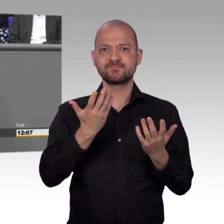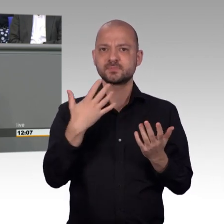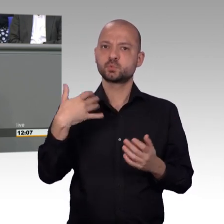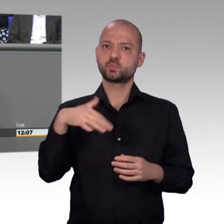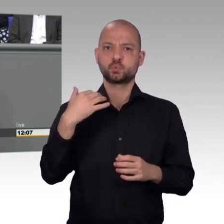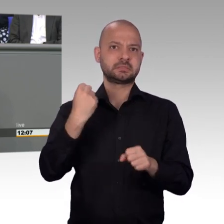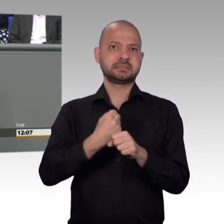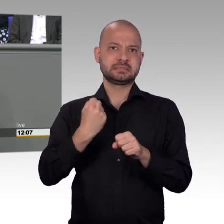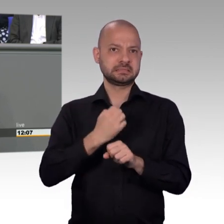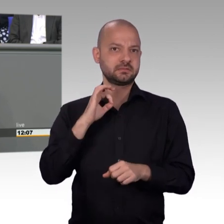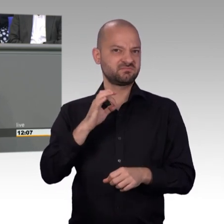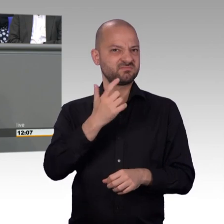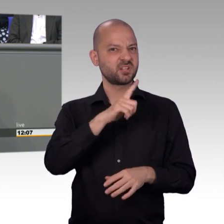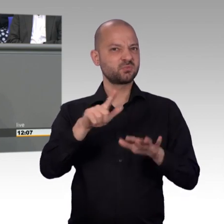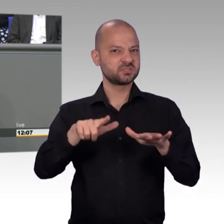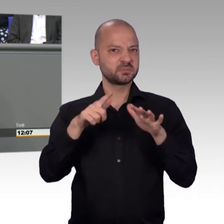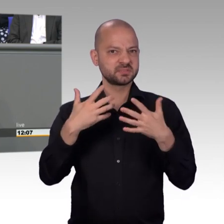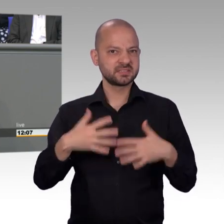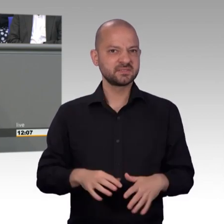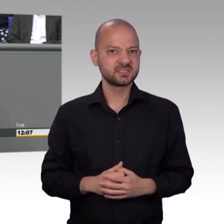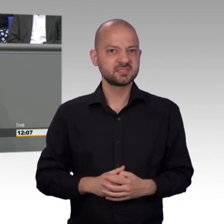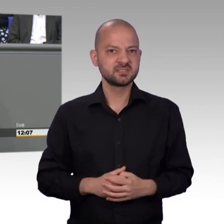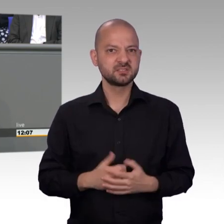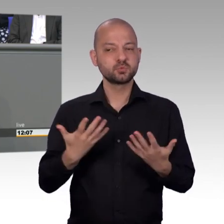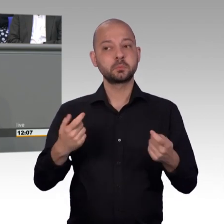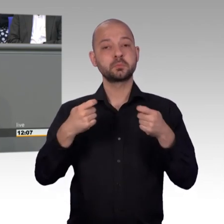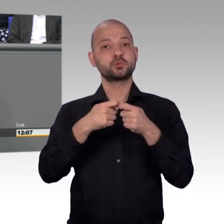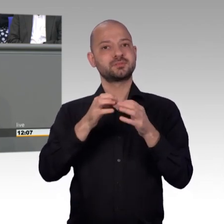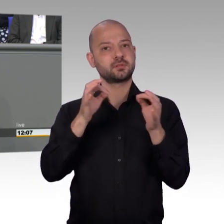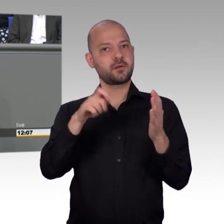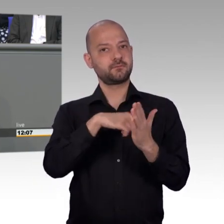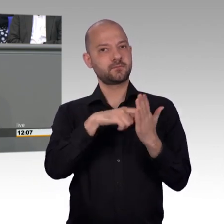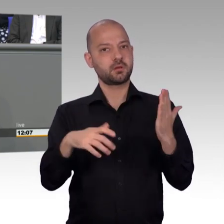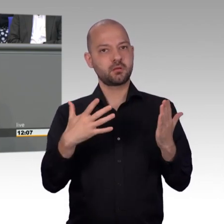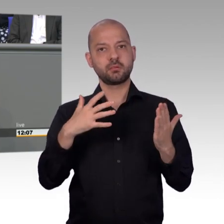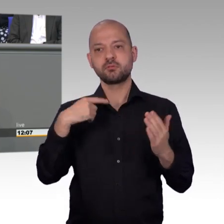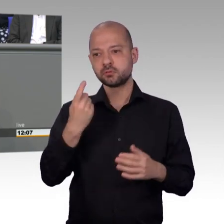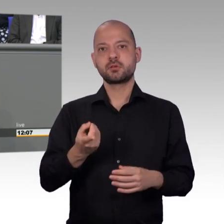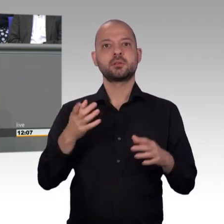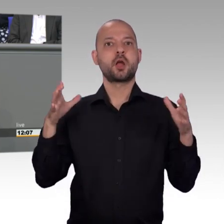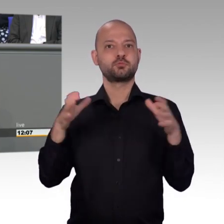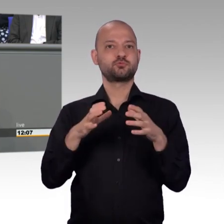haben Sie in vorauseilendem Weitblick für 2019 schon die Datenschutzgrundverordnung als Petitionsthema berufen.